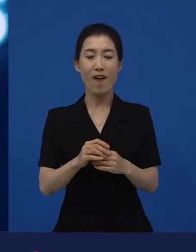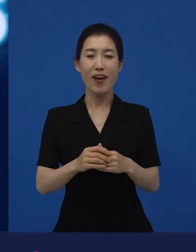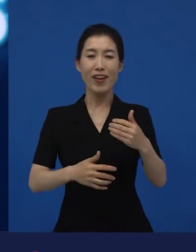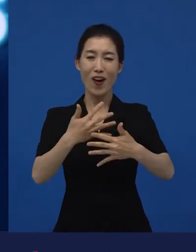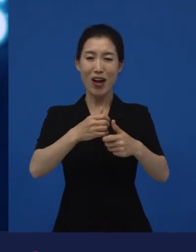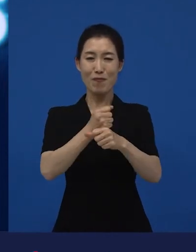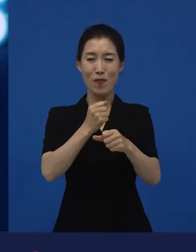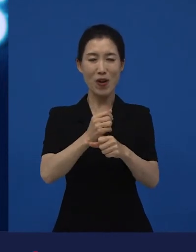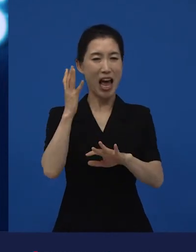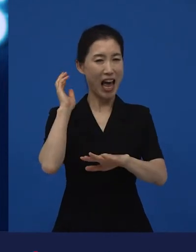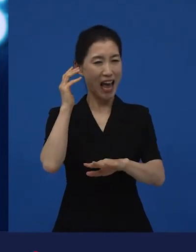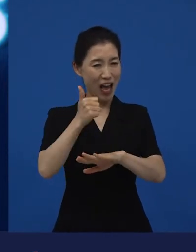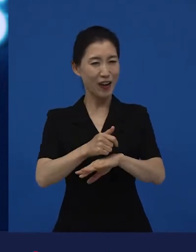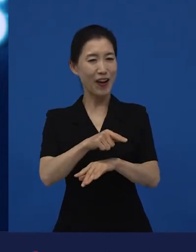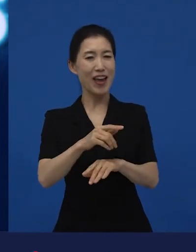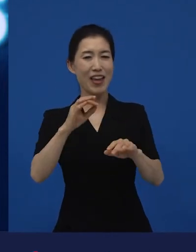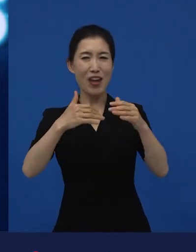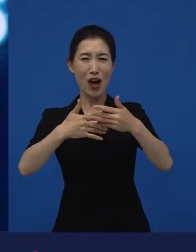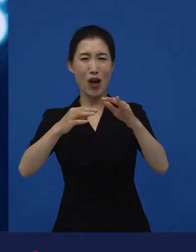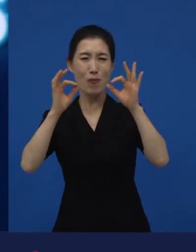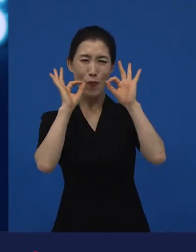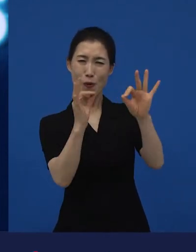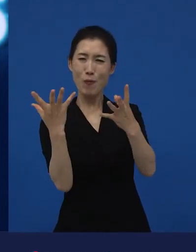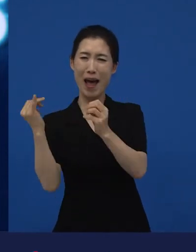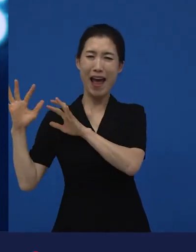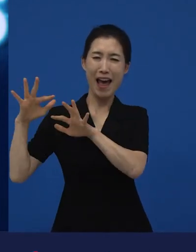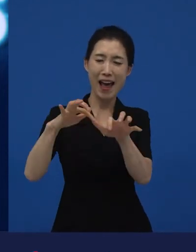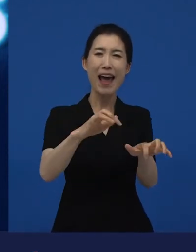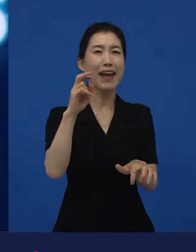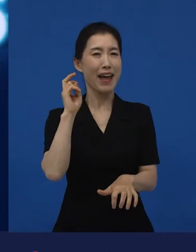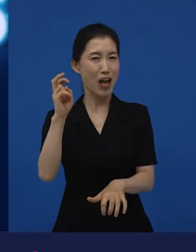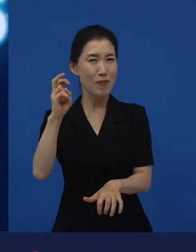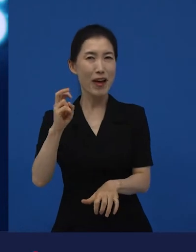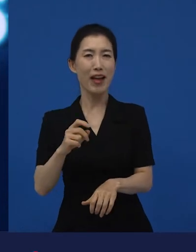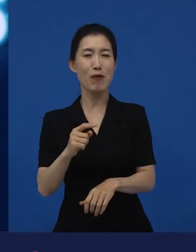상업적으로 계획 되어진 영화들이 아니라